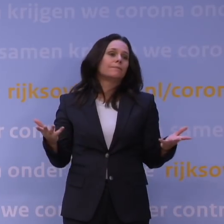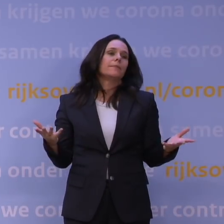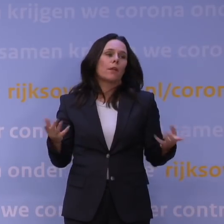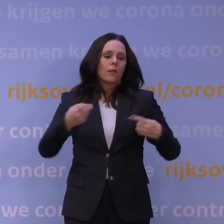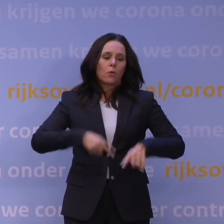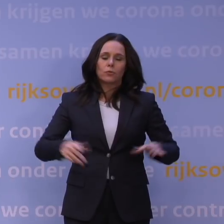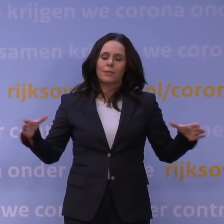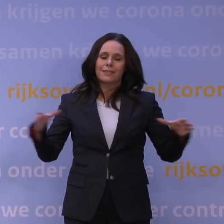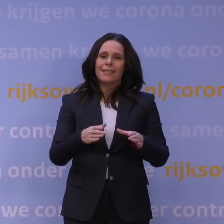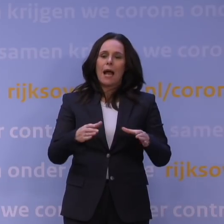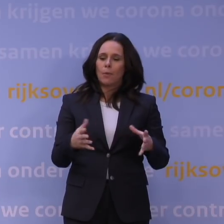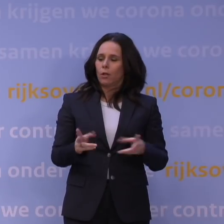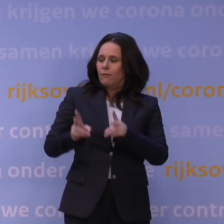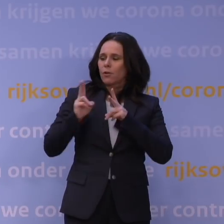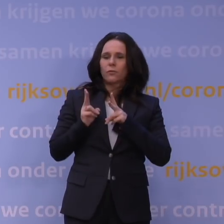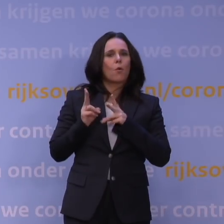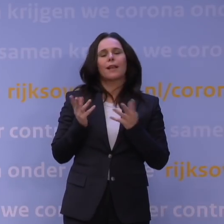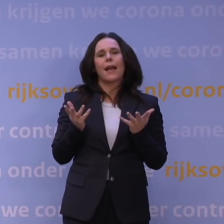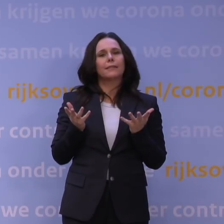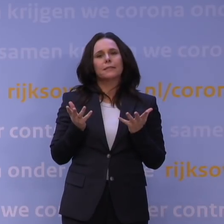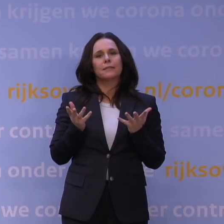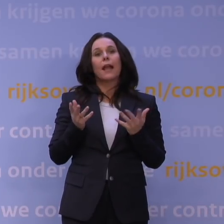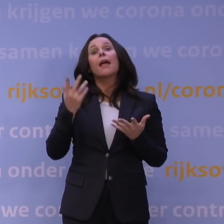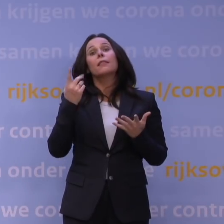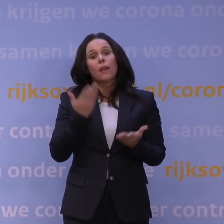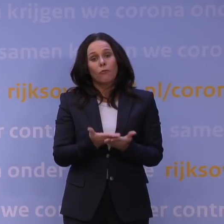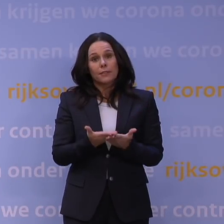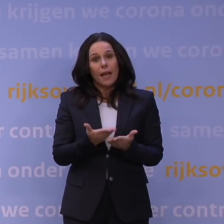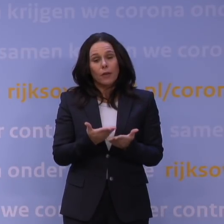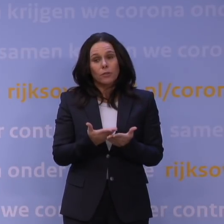collectieve verantwoordelijkheid als Nederland en ik ben van één ding overtuigd, dat komen wij samen te boven.